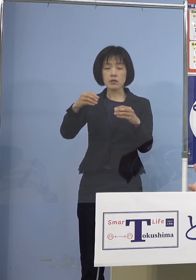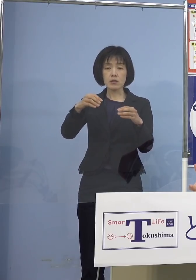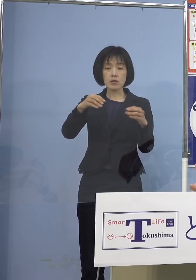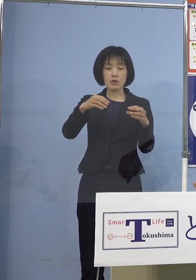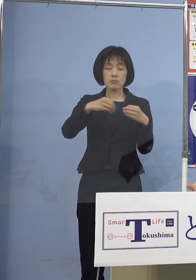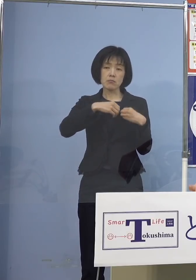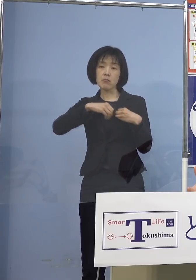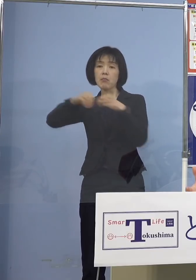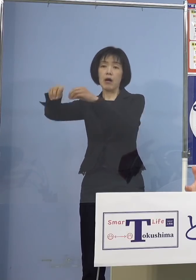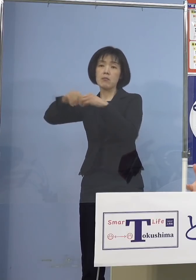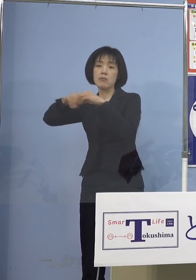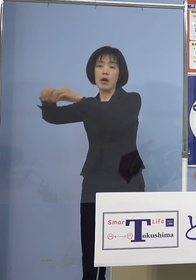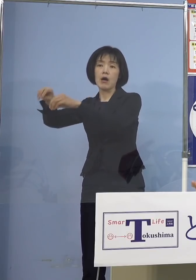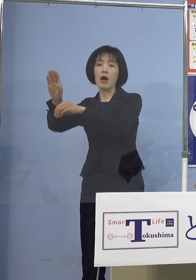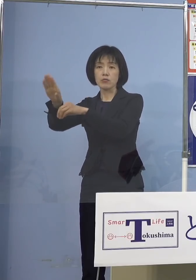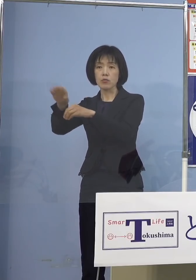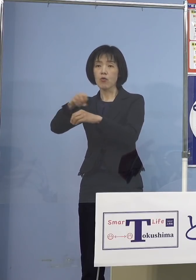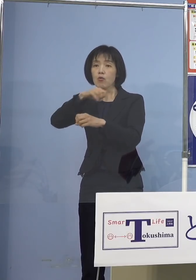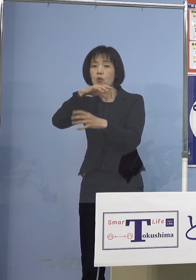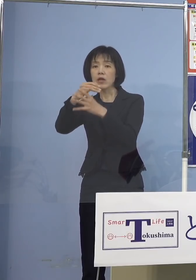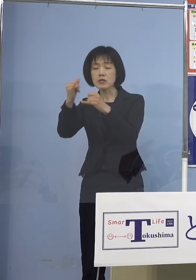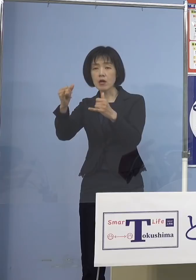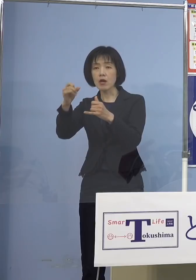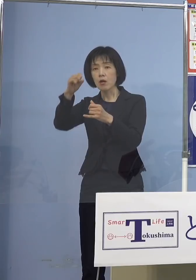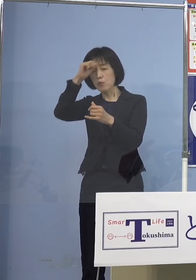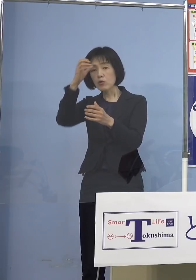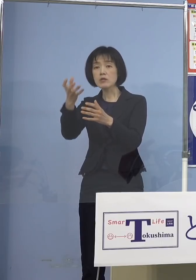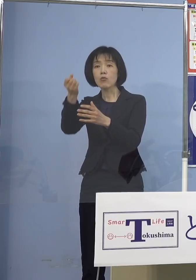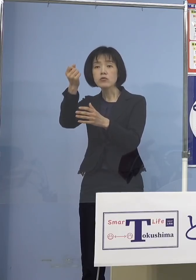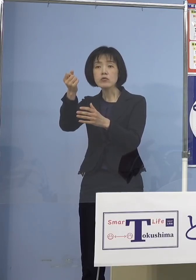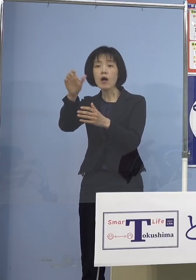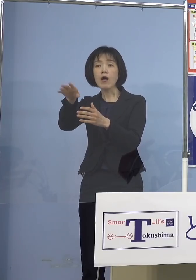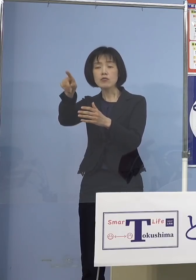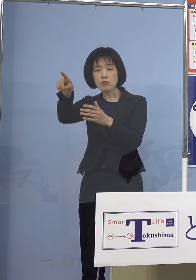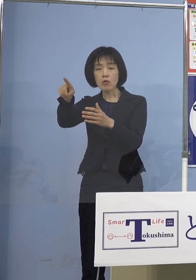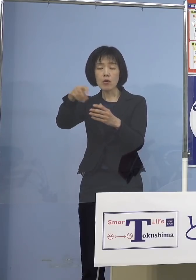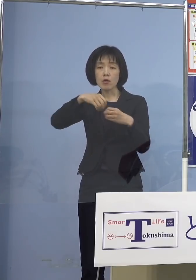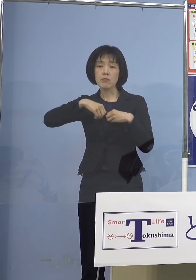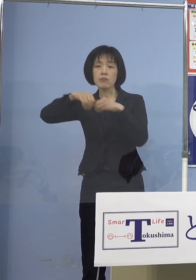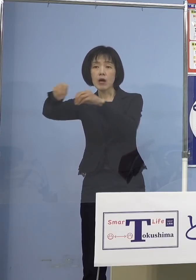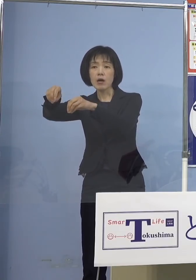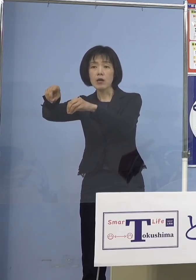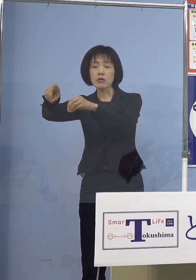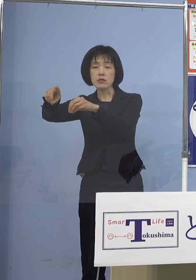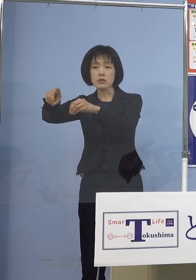仮に高齢者の方が持病を持っていたら それが引き金となって持病で亡くなる